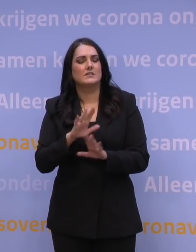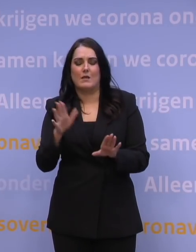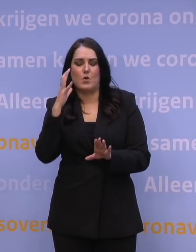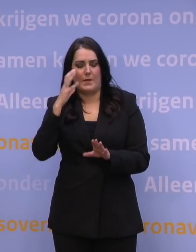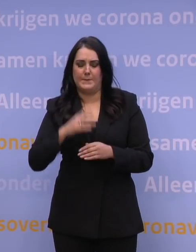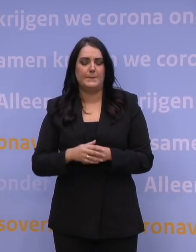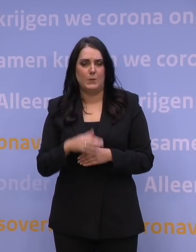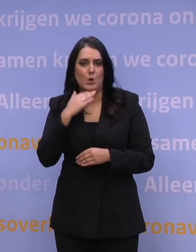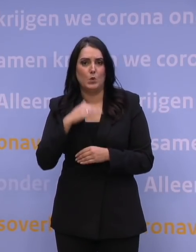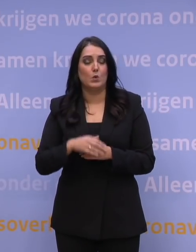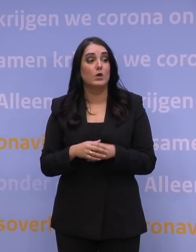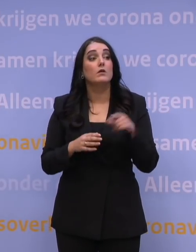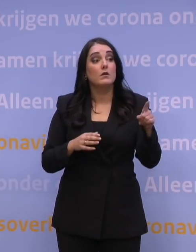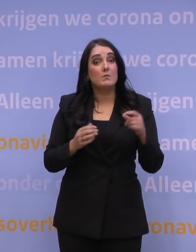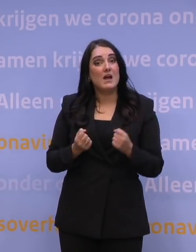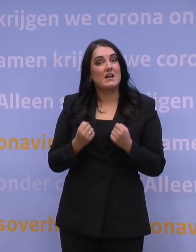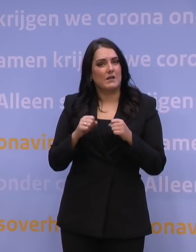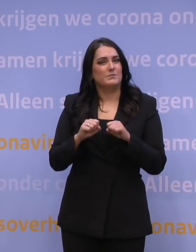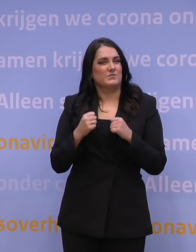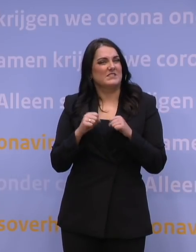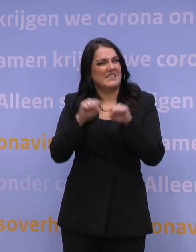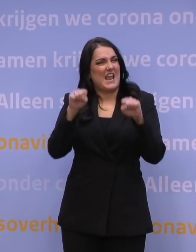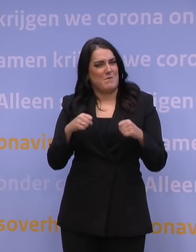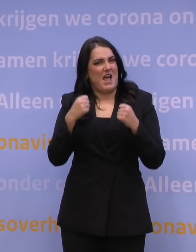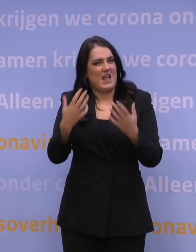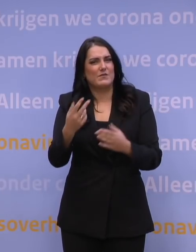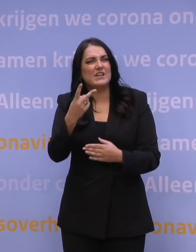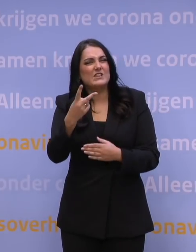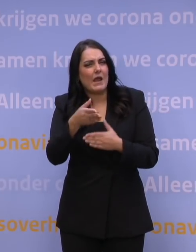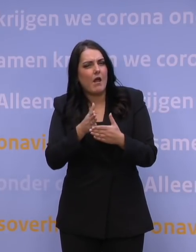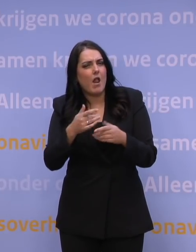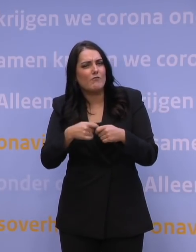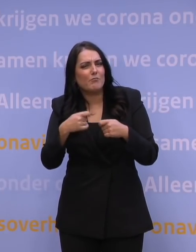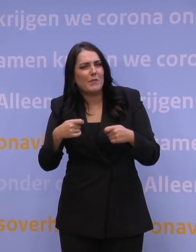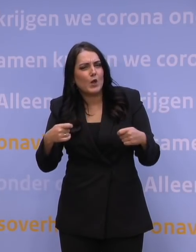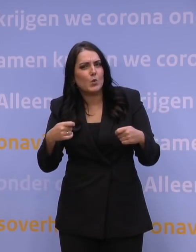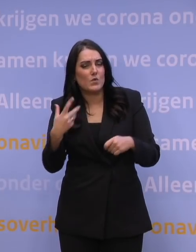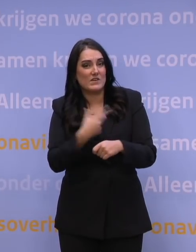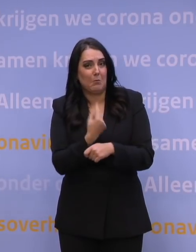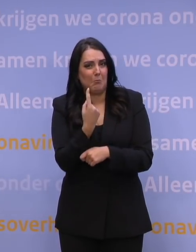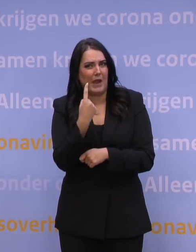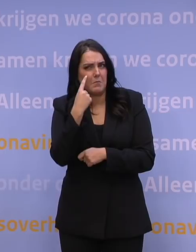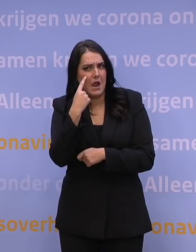En dat leveringsschema dat ik zojuist noemde, 2,5 miljoen vaccins per maand, dat herkent u niet?